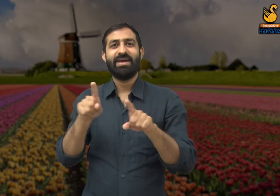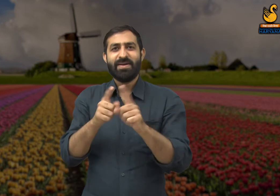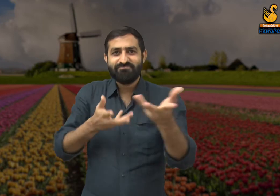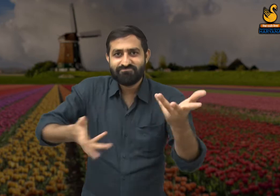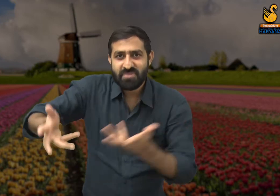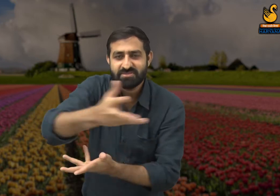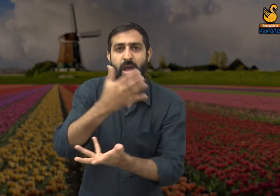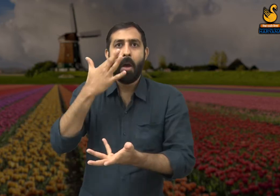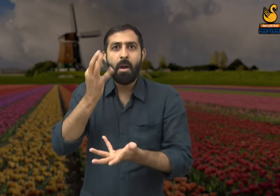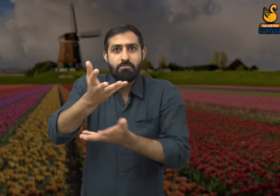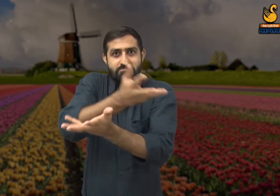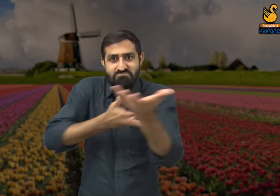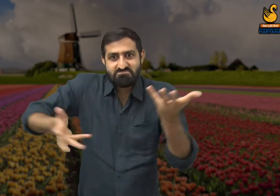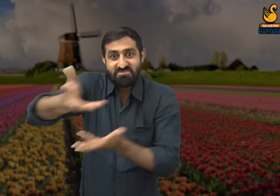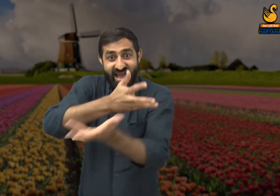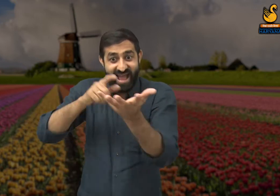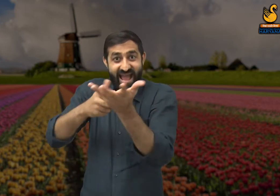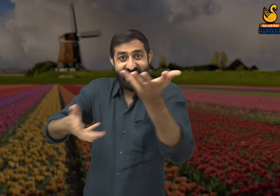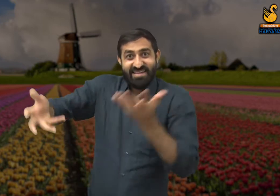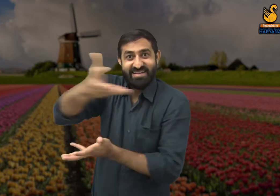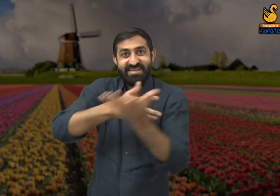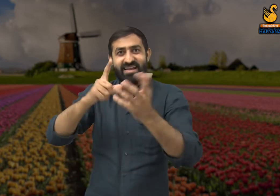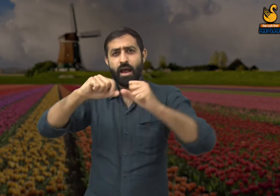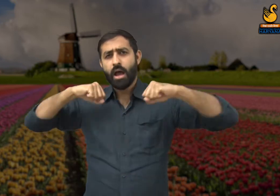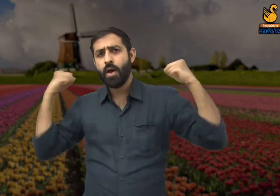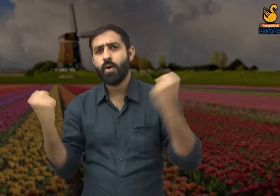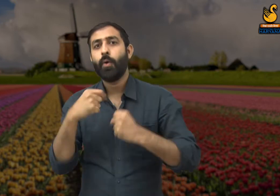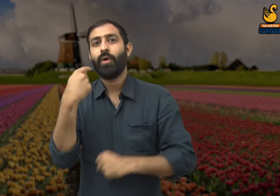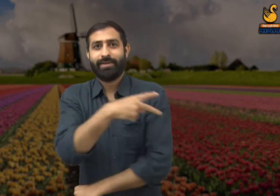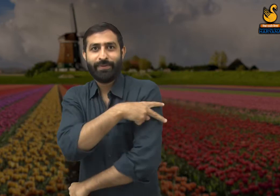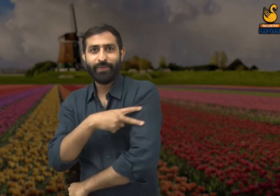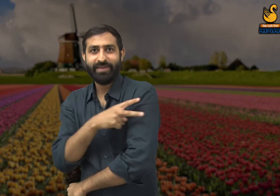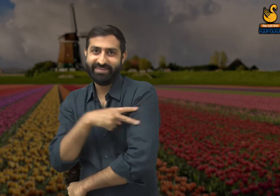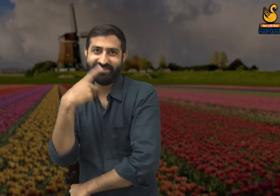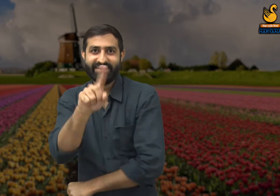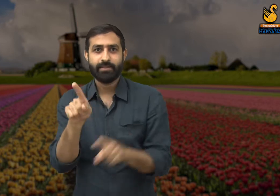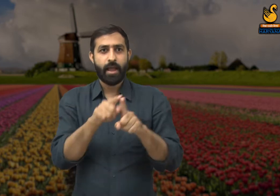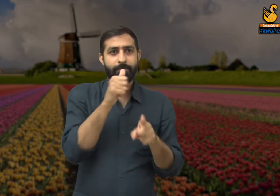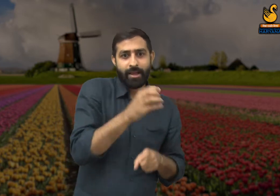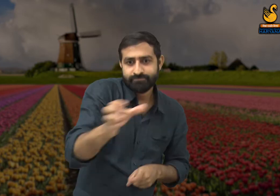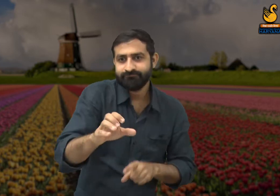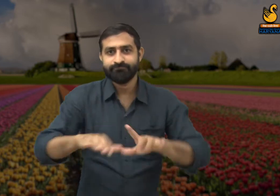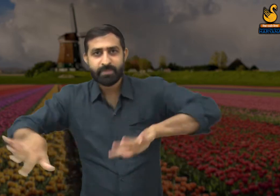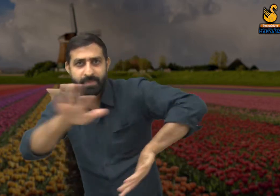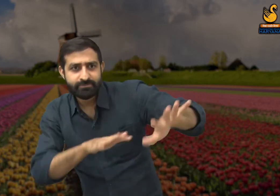वैसे ही ऐसे बहुत से सम्मेलन कार्यक्रम होते हैं जिसमें कई लोग स्वैछिक रूप से